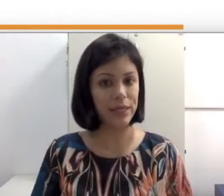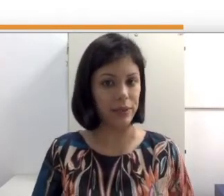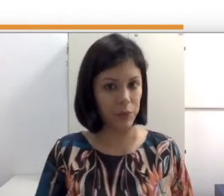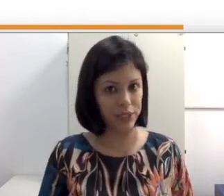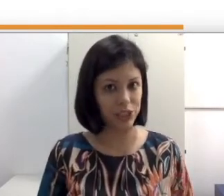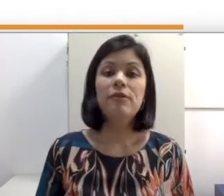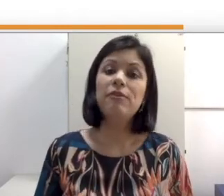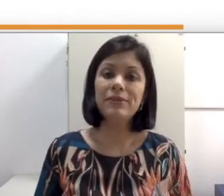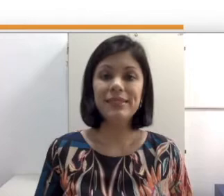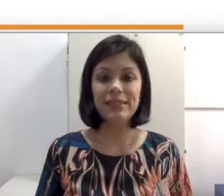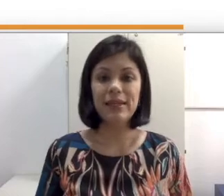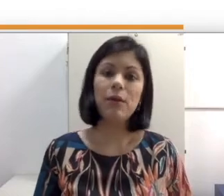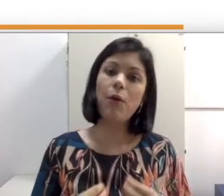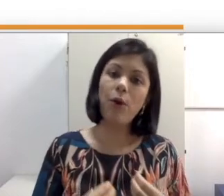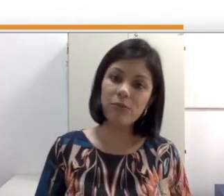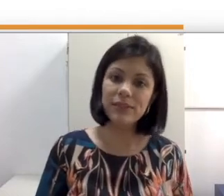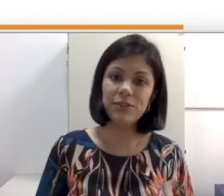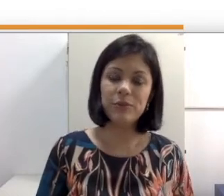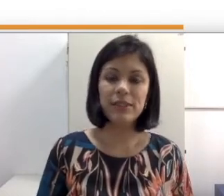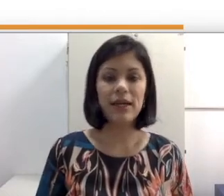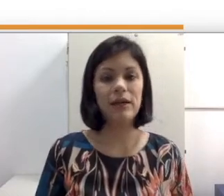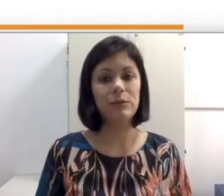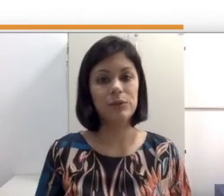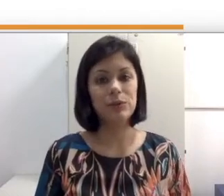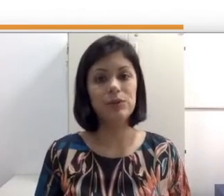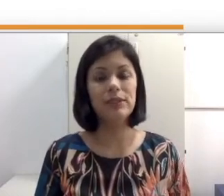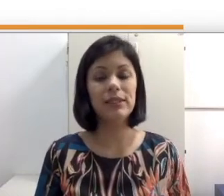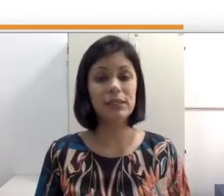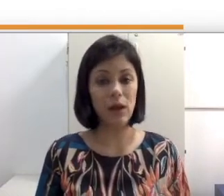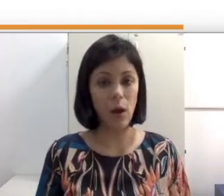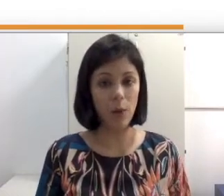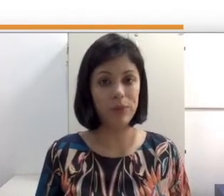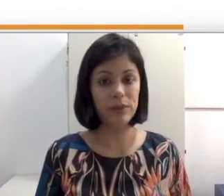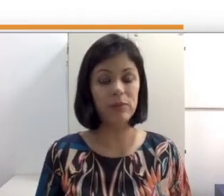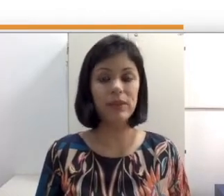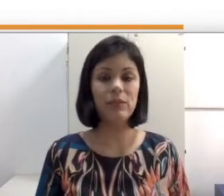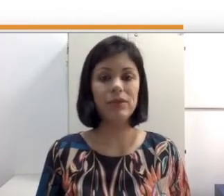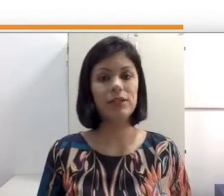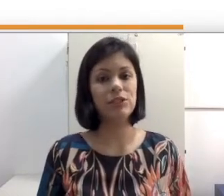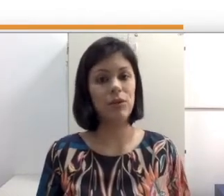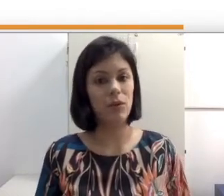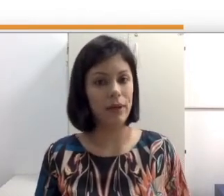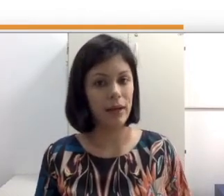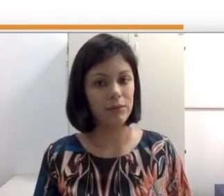linguística, vamos entender como se comunicar com surdos que optam pela abordagem oral de